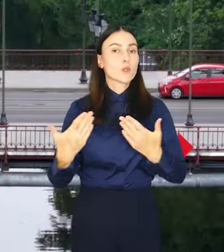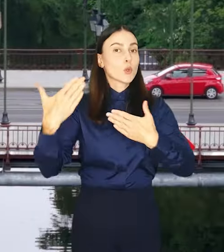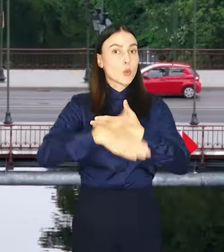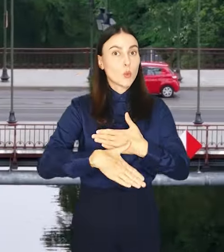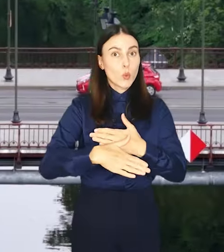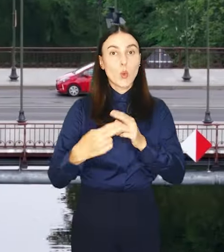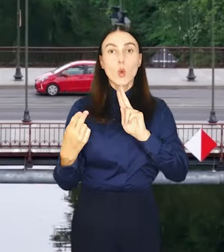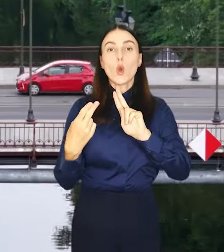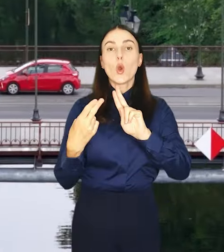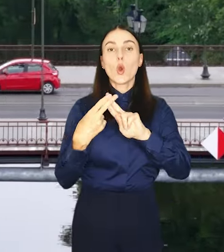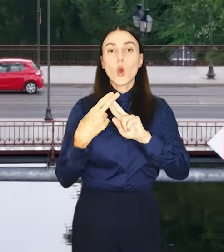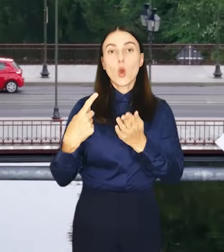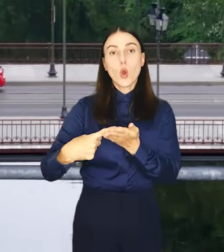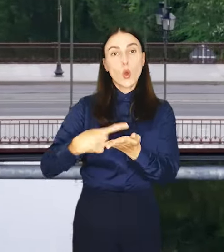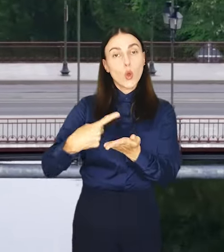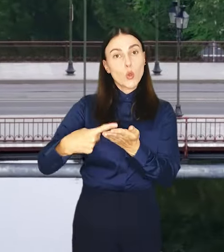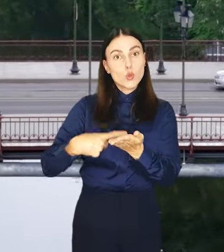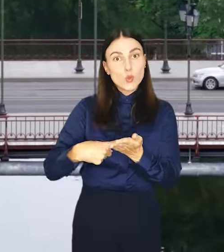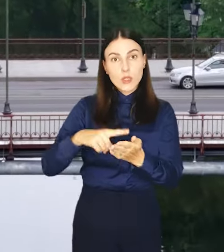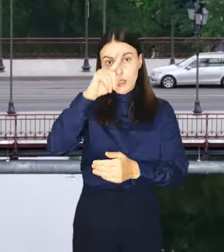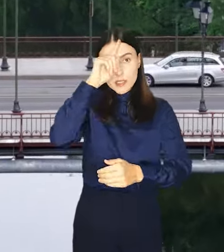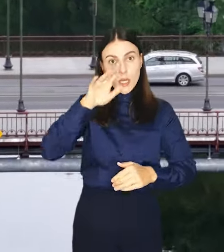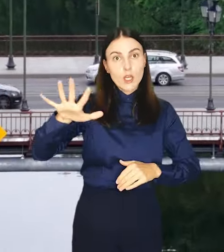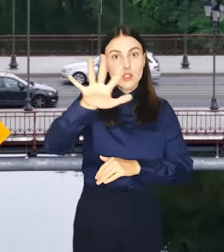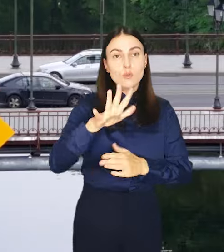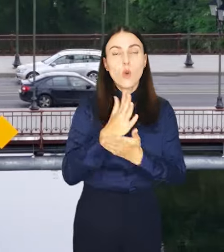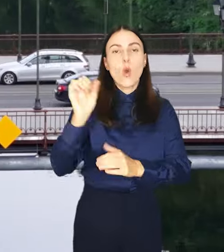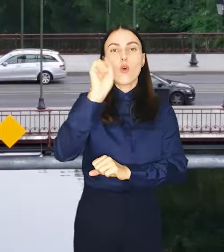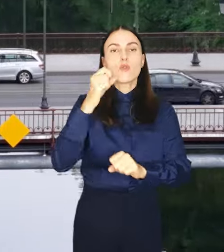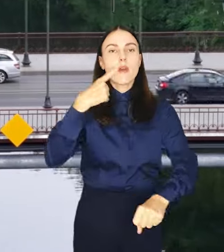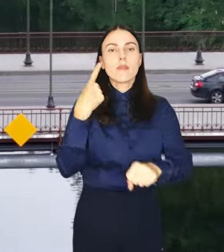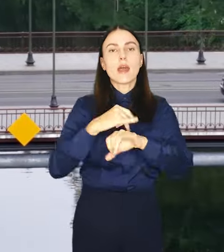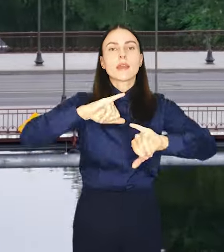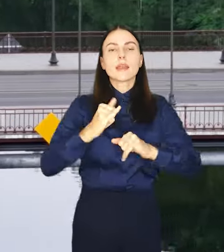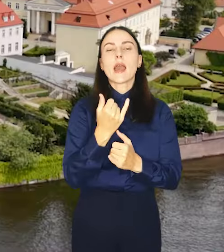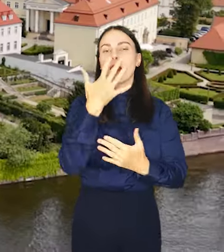Zakończyłysię konsultacje społeczne, w których wrocławianie decydowali o planie ogólnym.